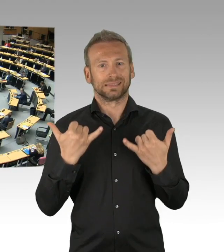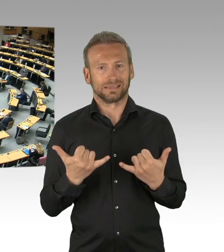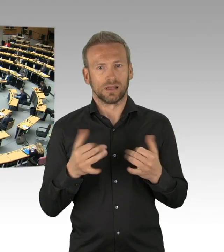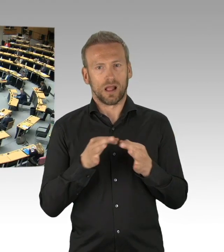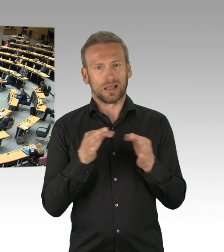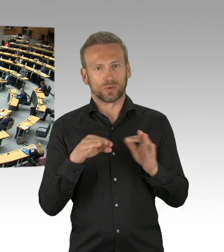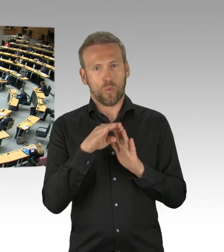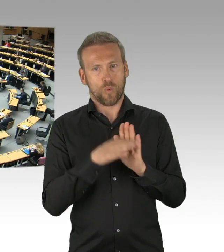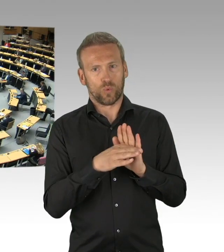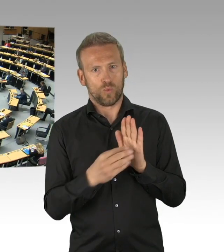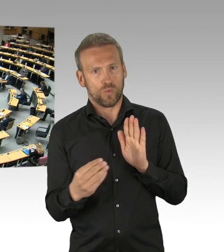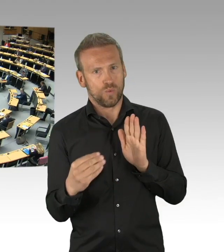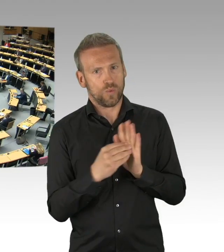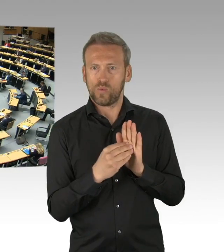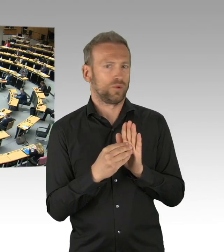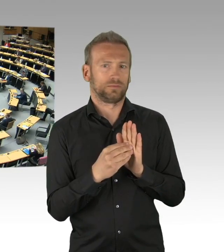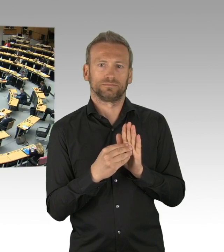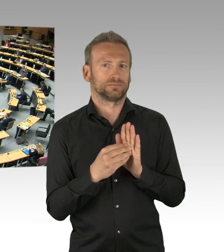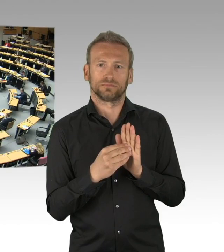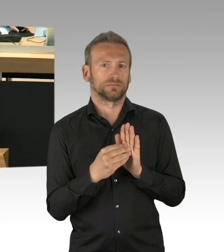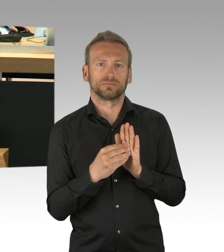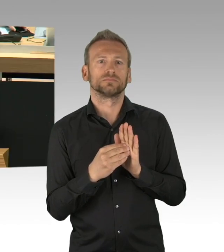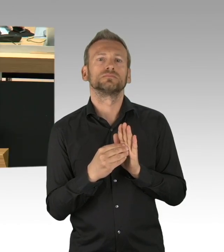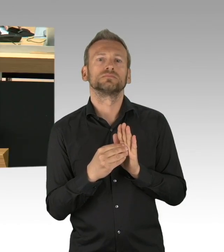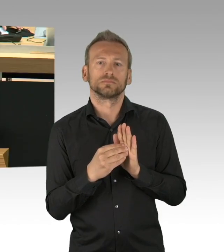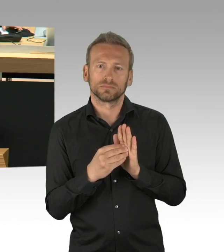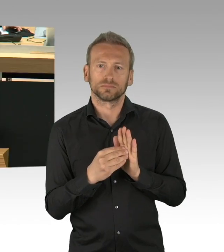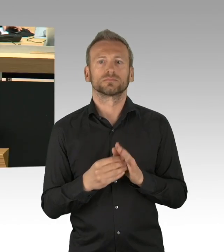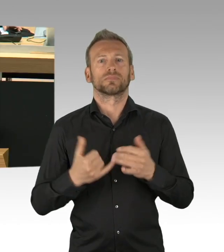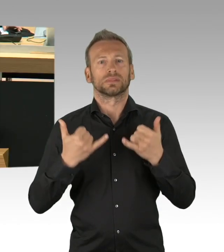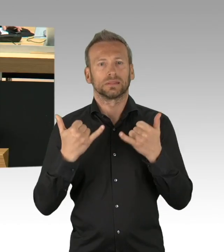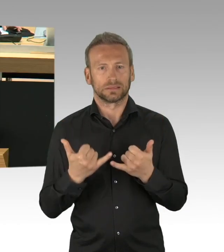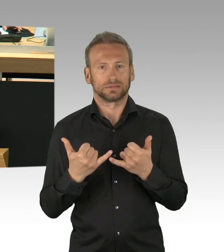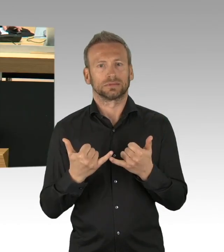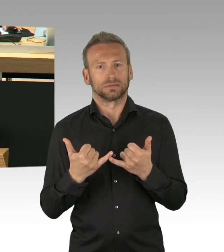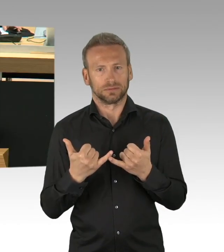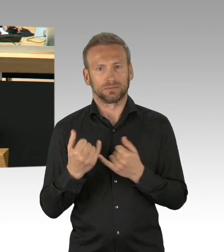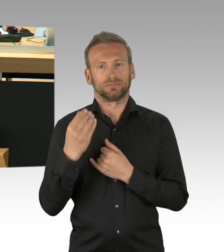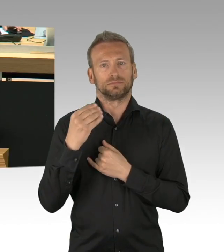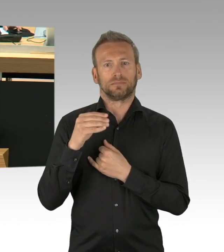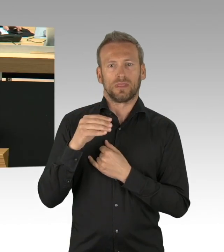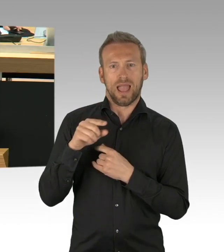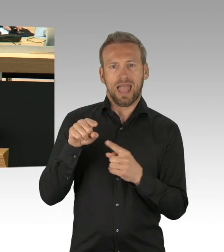stelle ich folgenden Antrag zur Geschäftsordnung, es wird die Tagesordnung um den Tagesordnungspunkt